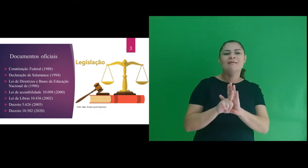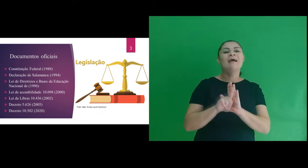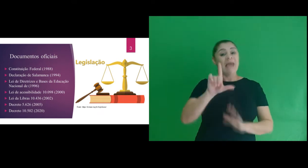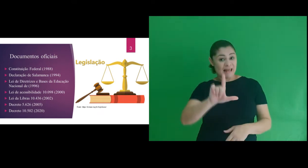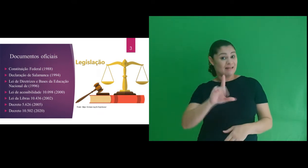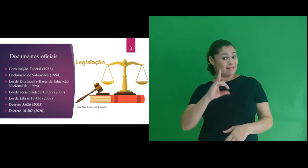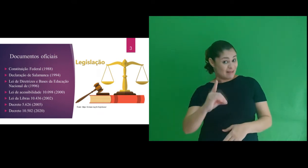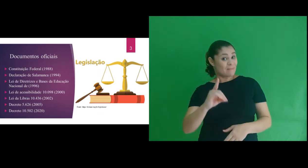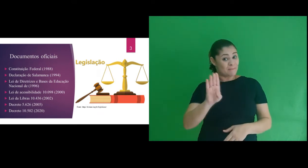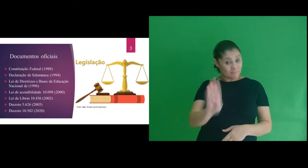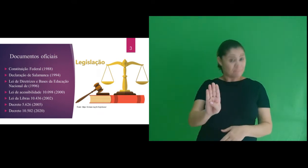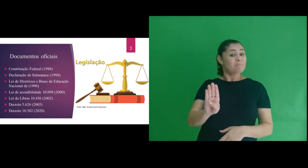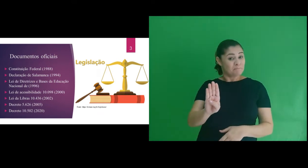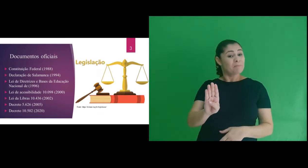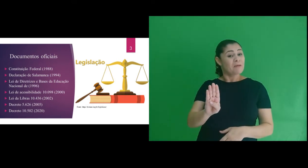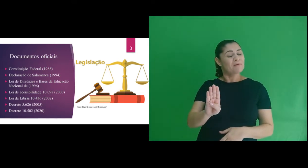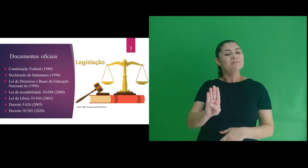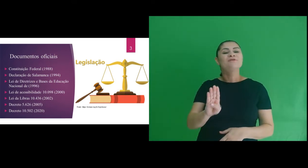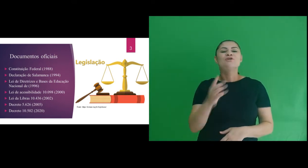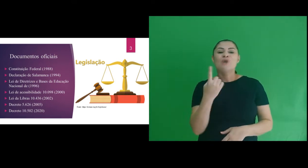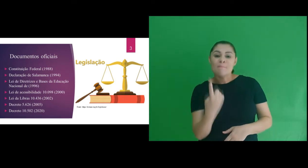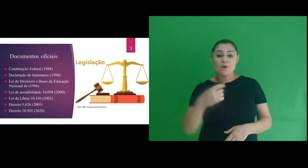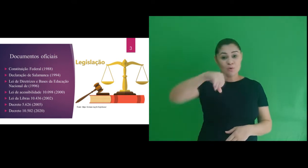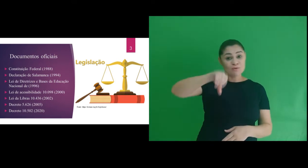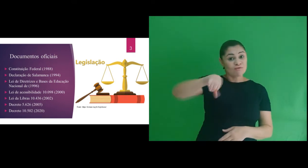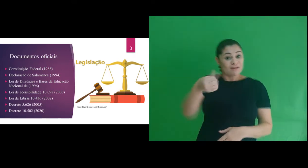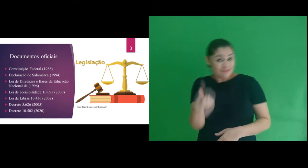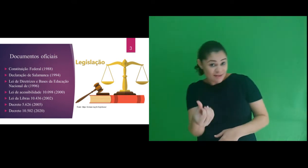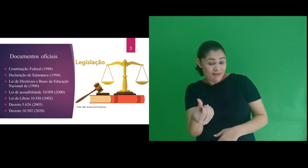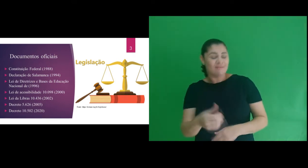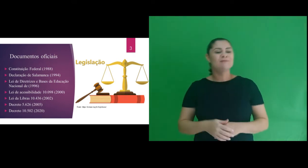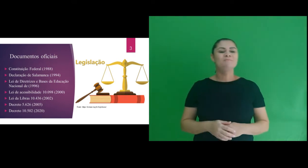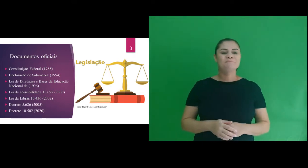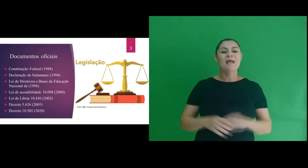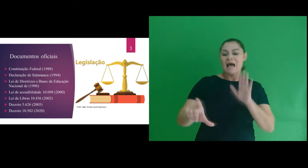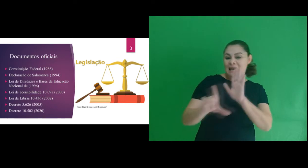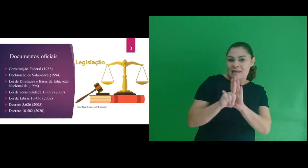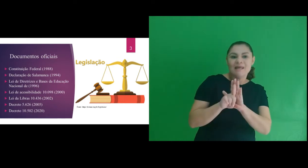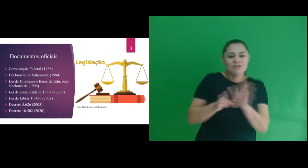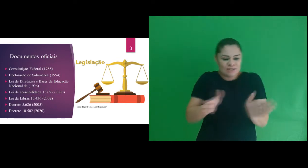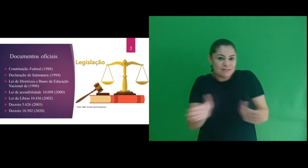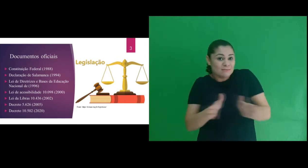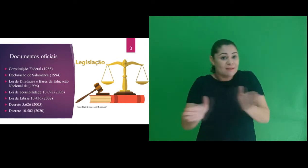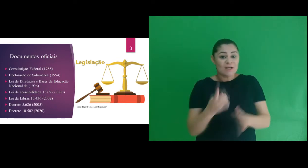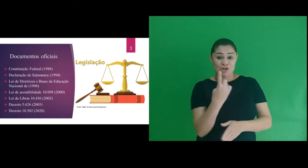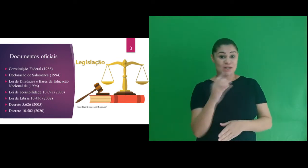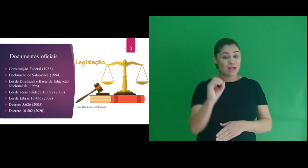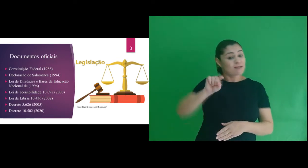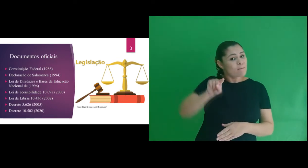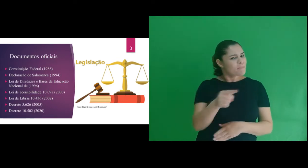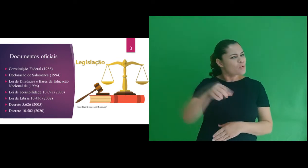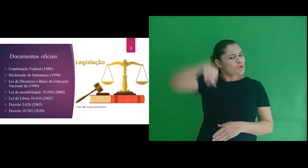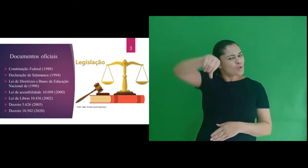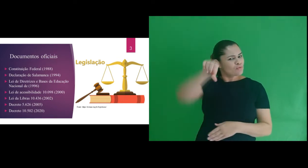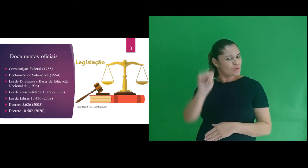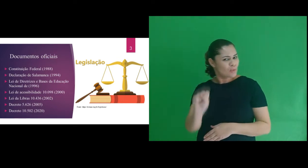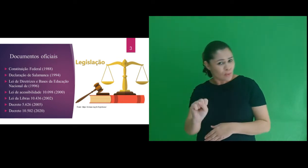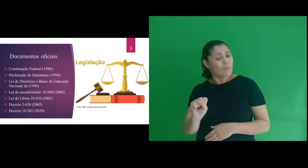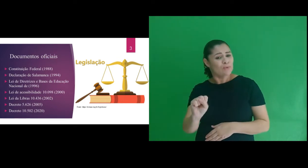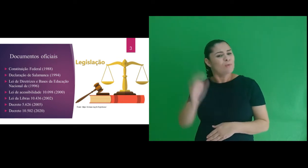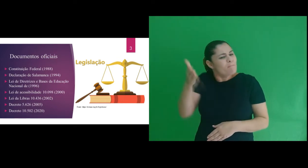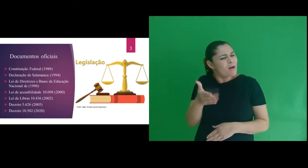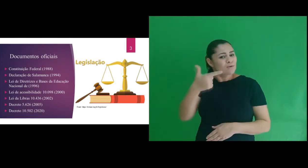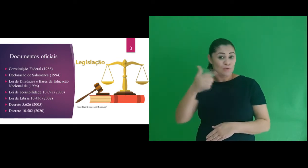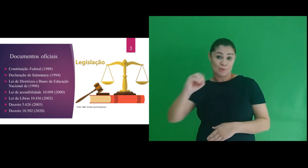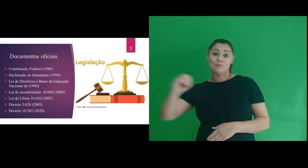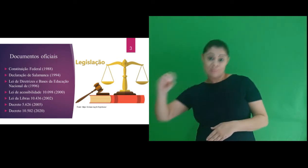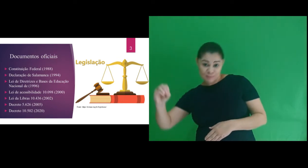Lei de Diretrizes e Bases da Educação Nacional de 1996; Lei de acessibilidade 10.098 de 2000;